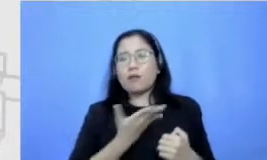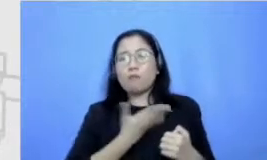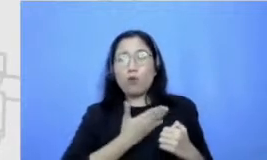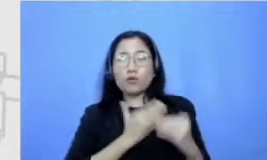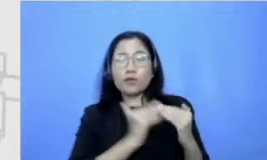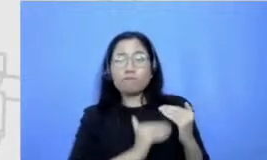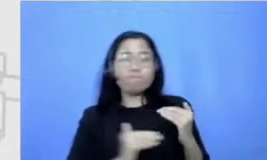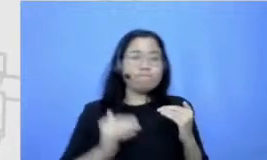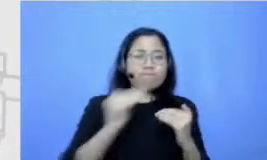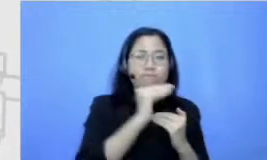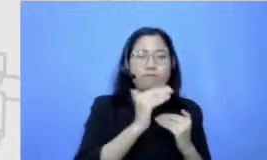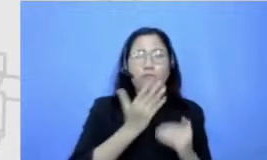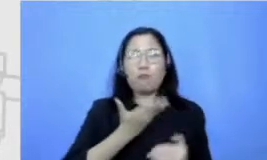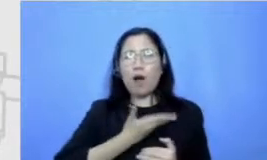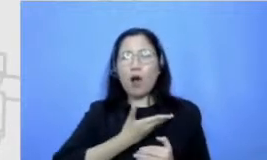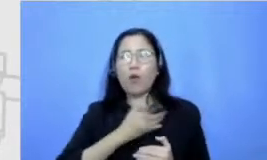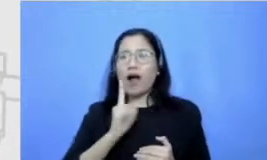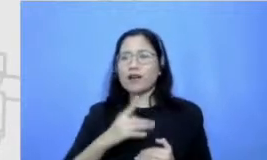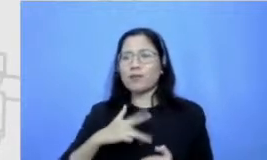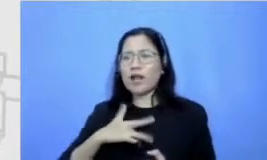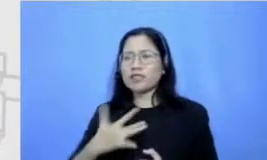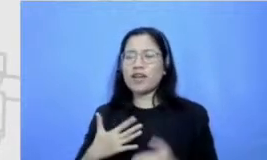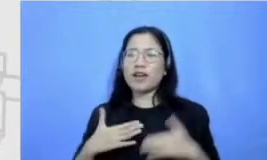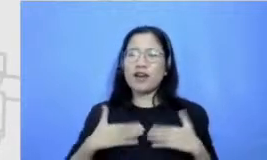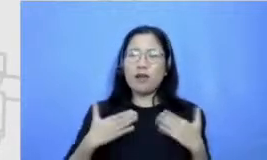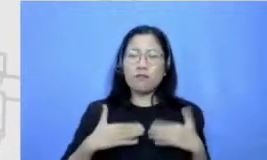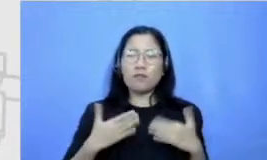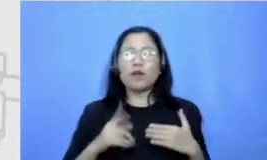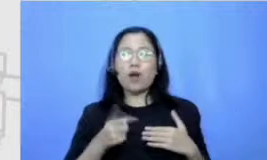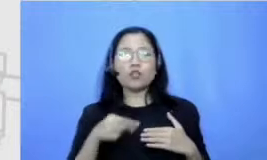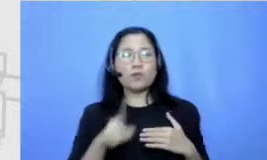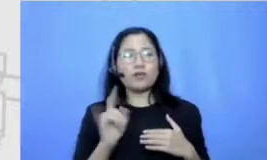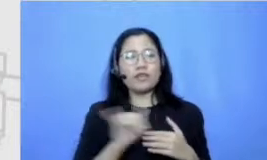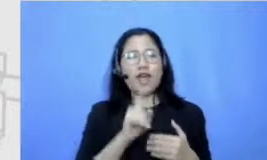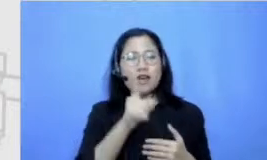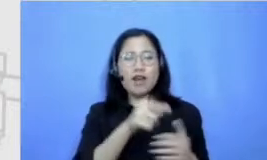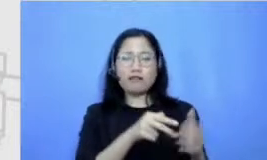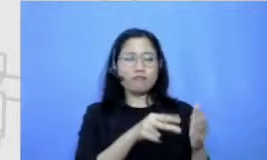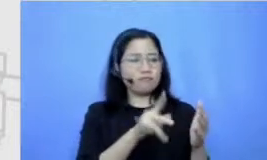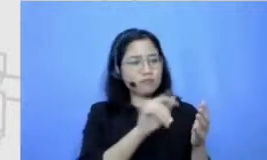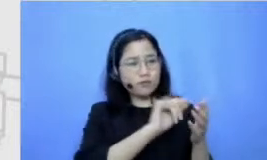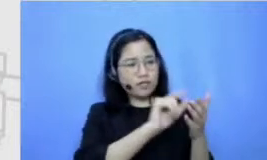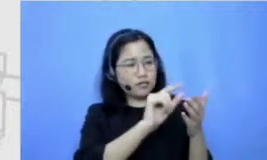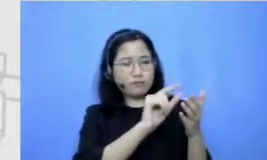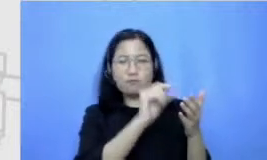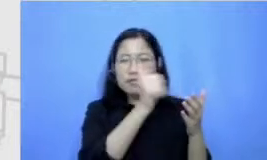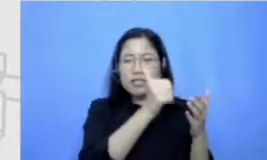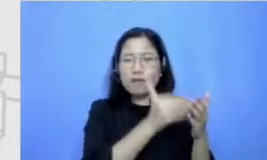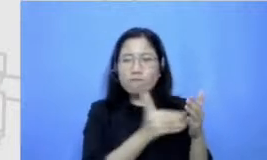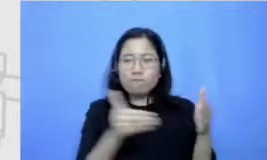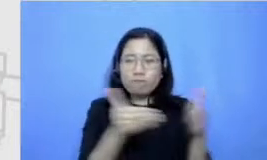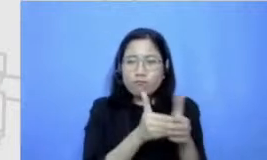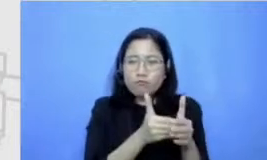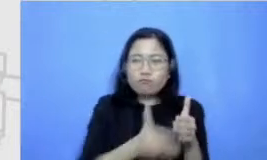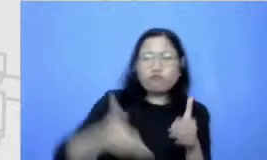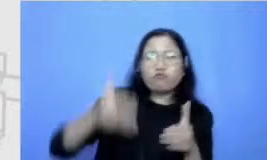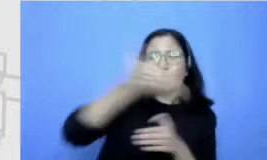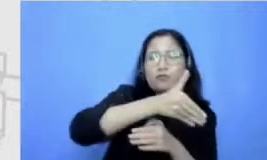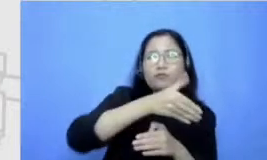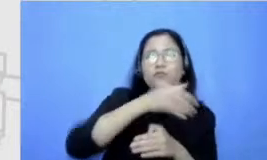cepetan Happy kalau bisa tackle satu persoalan gitu ya sama mungkin juga karena keluargaku